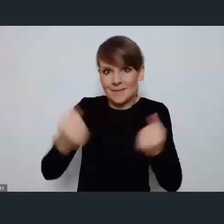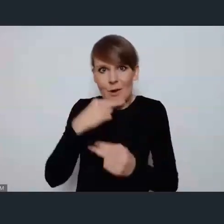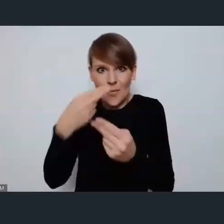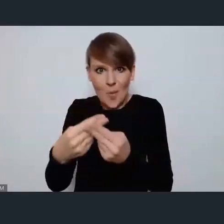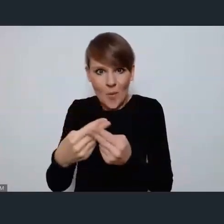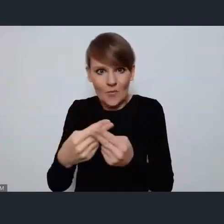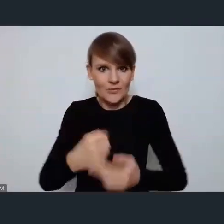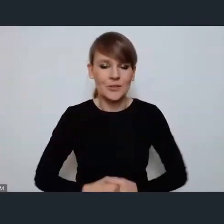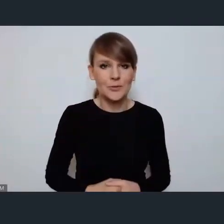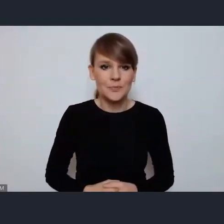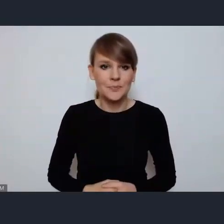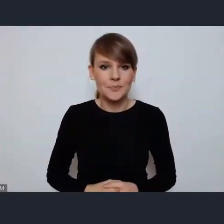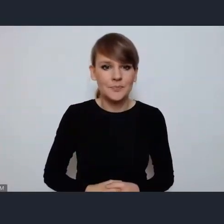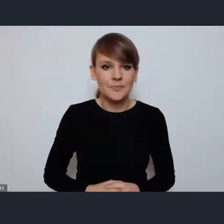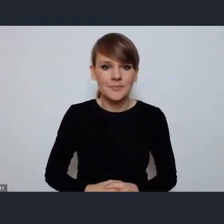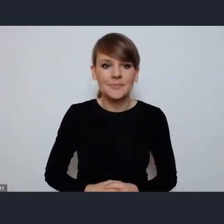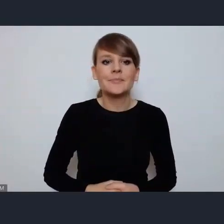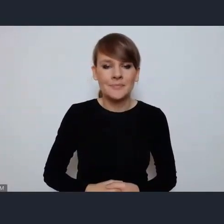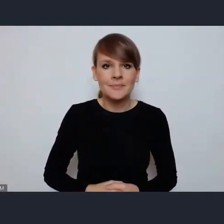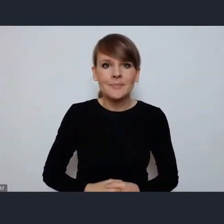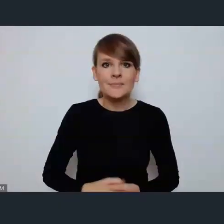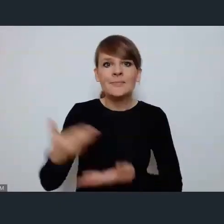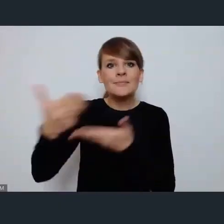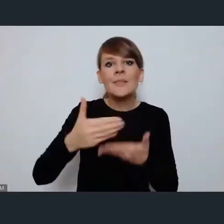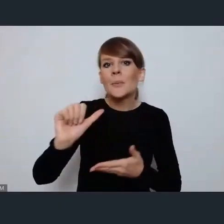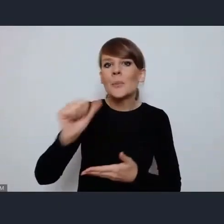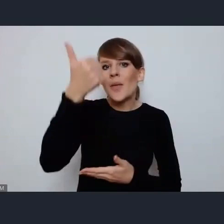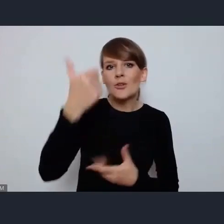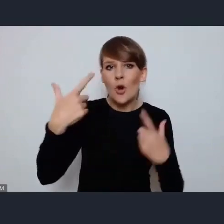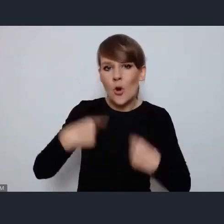tak bardzo serdecznie zapraszamy pierwsze zgłoszenie Pani Prezydent